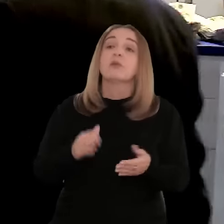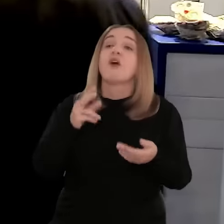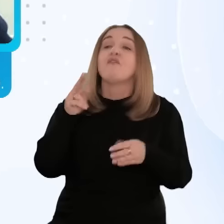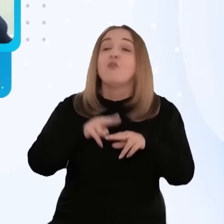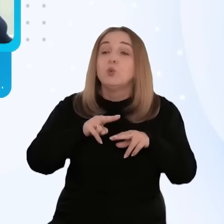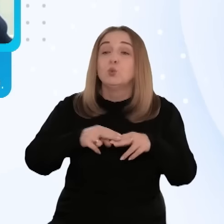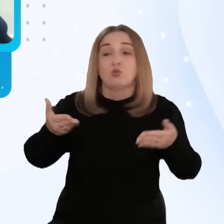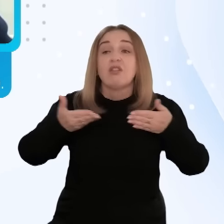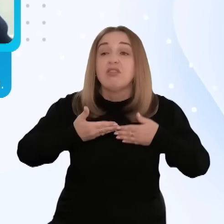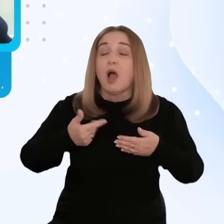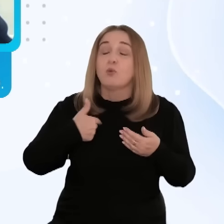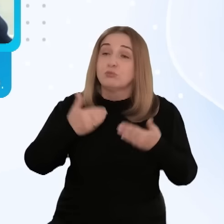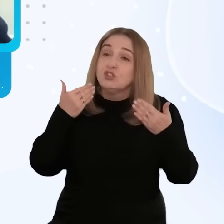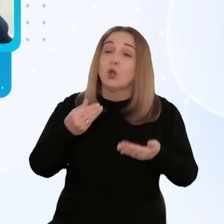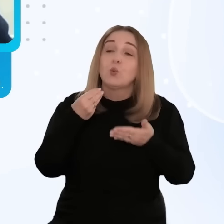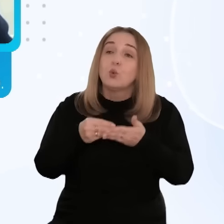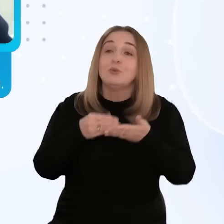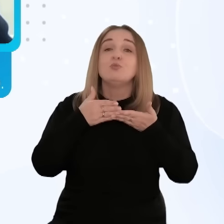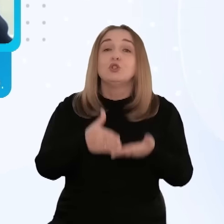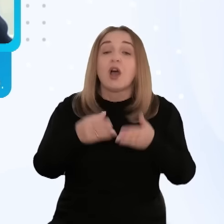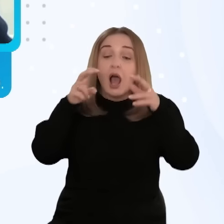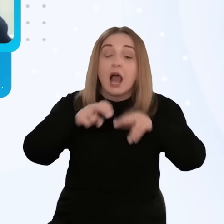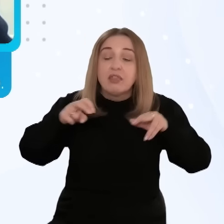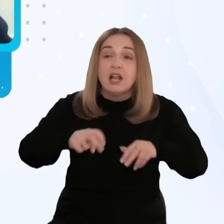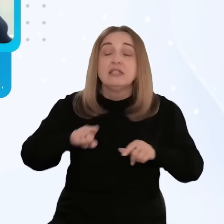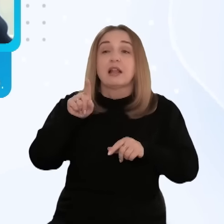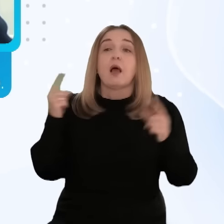Te fundusze pozwoliły nam na zakup usługi doradczo-analitycznej